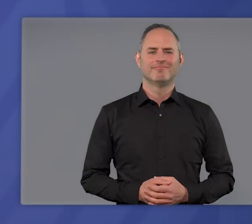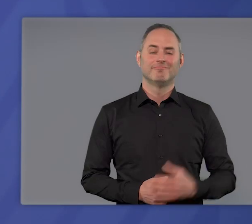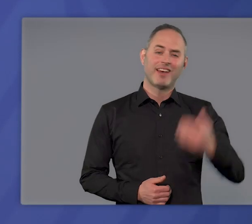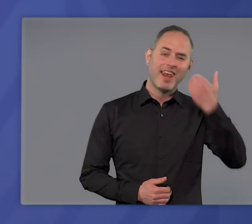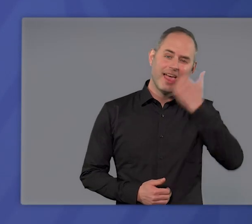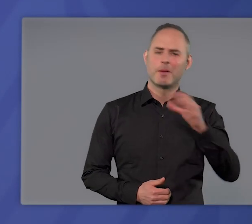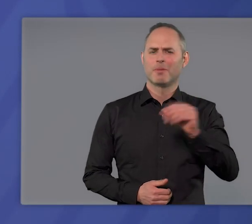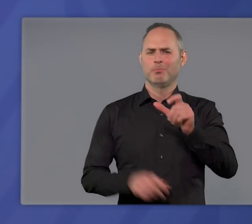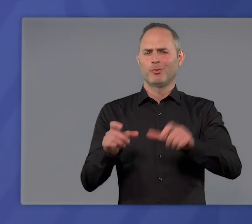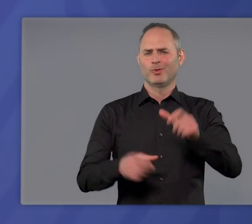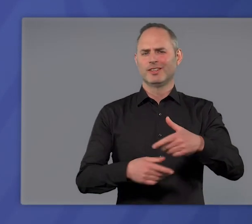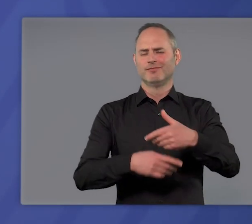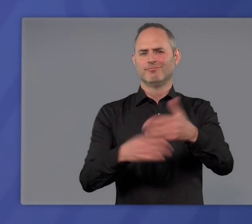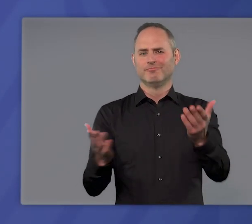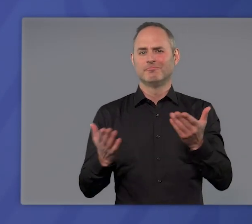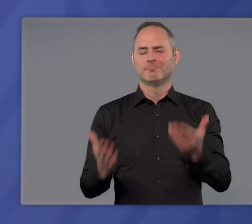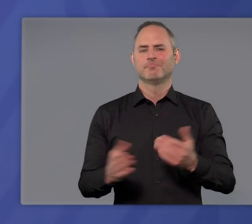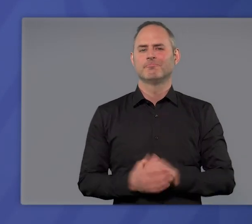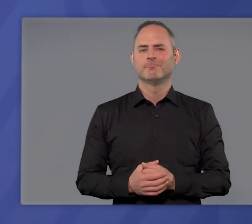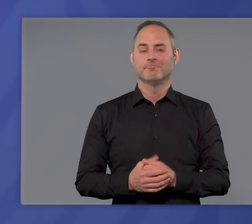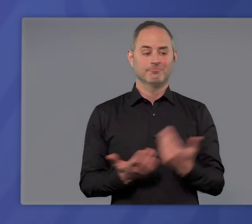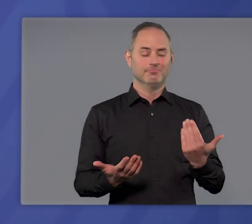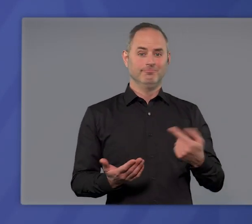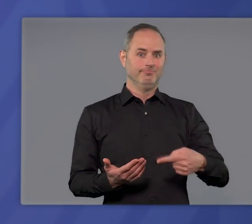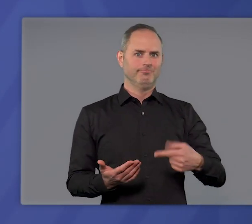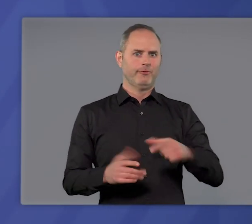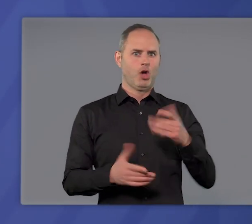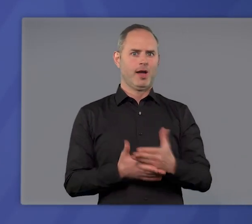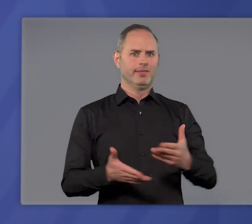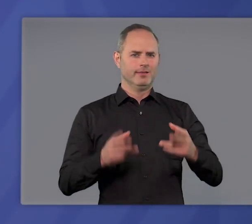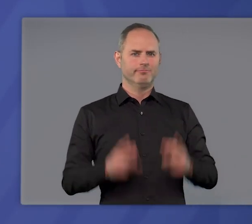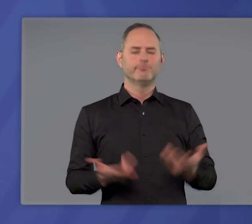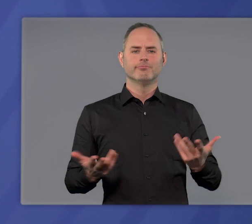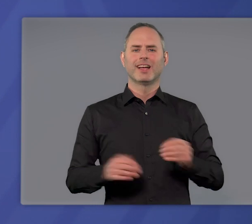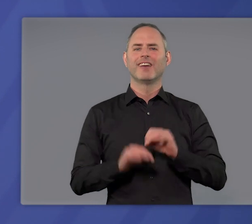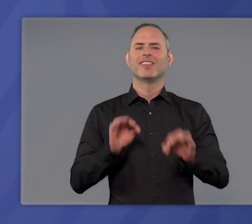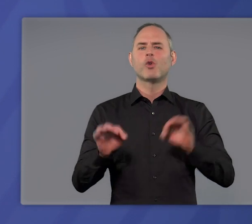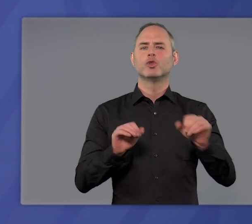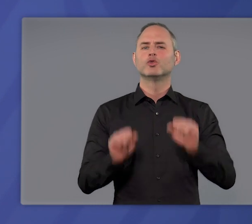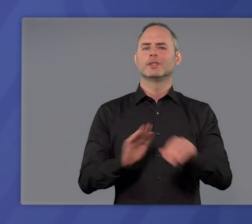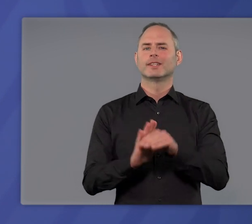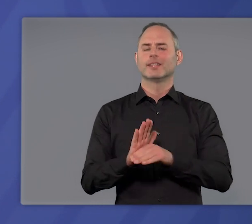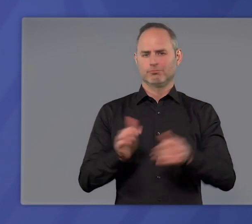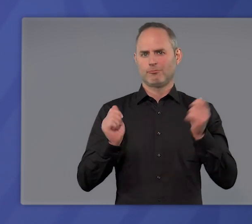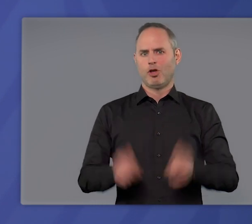Liebe Mitbürgerinnen und liebe Mitbürger, seit diesem Wochenende ist das neue Infektionsschutzgesetz in Kraft.